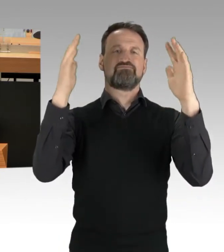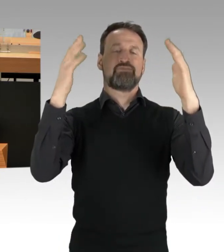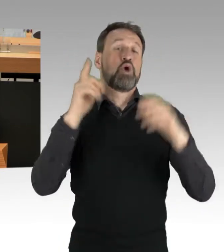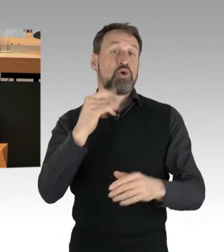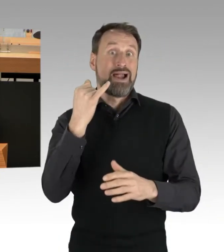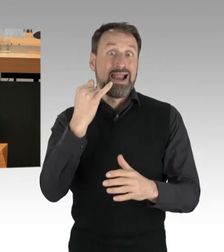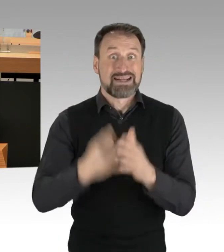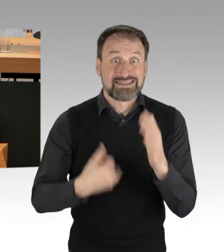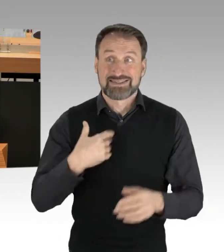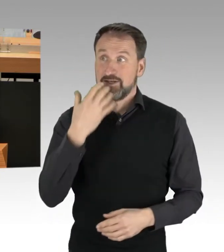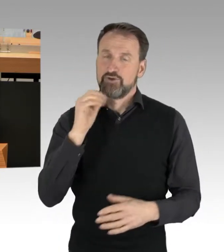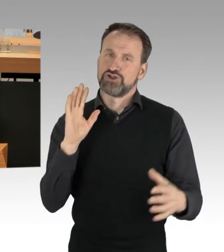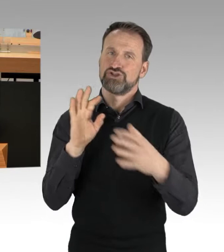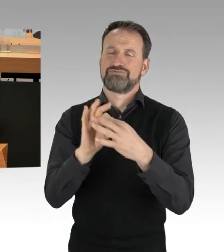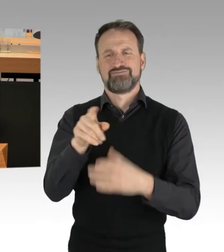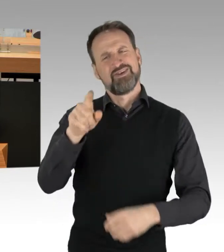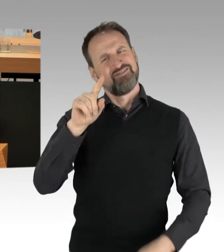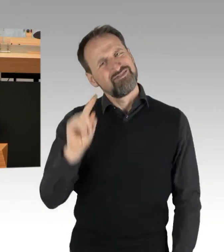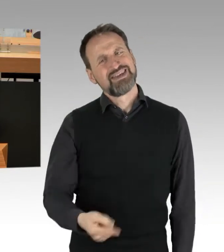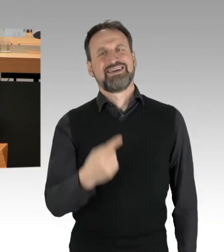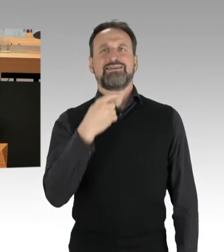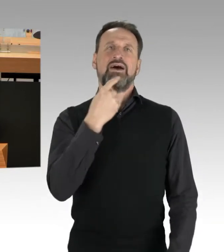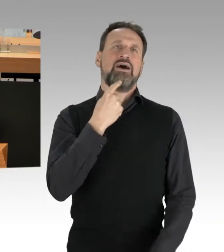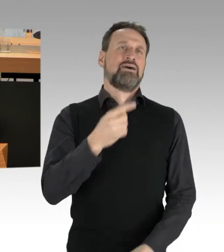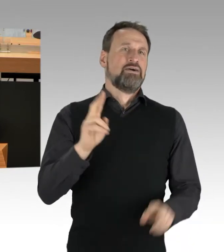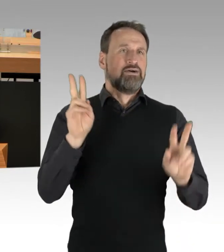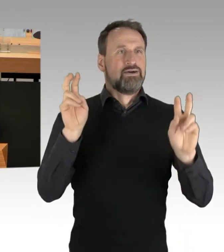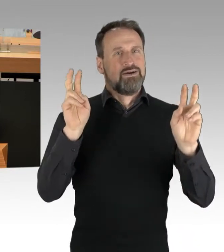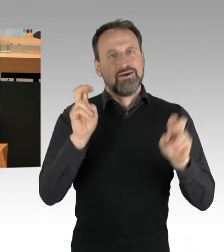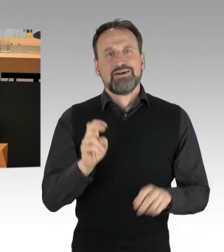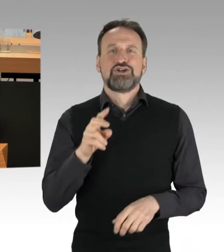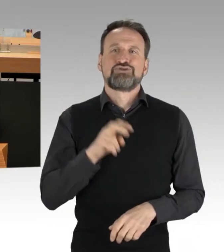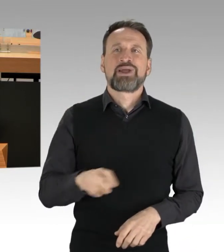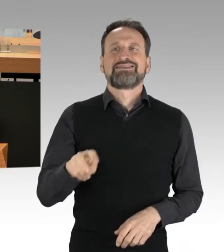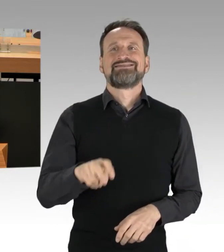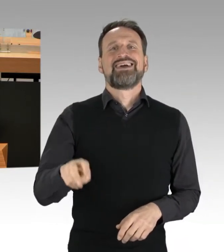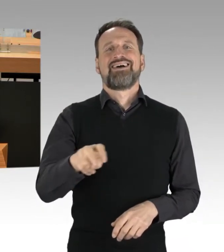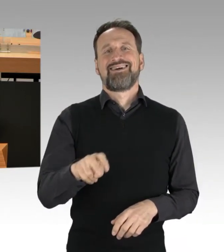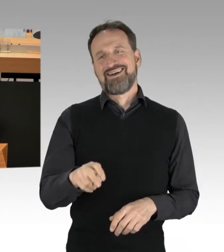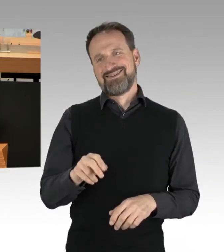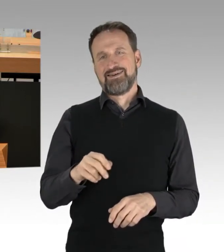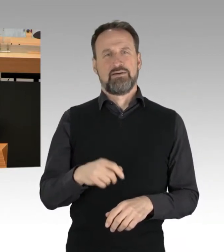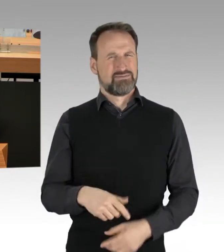Sie haben jetzt schon wieder die sogenannten Spaziergänge verteidigt. "Das sind Bürger der Mitte, die dort auf die Straße gehen."